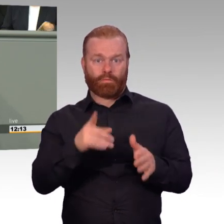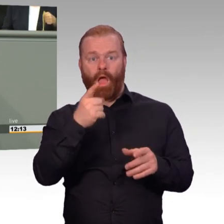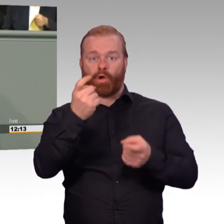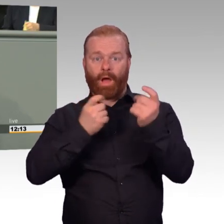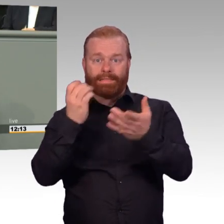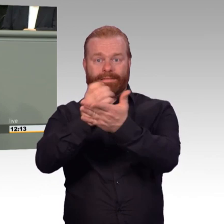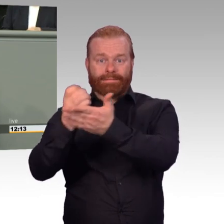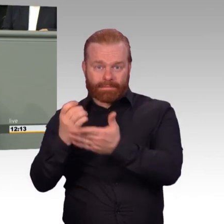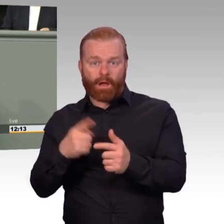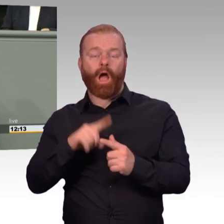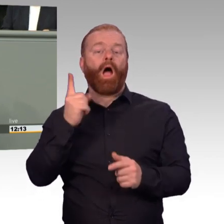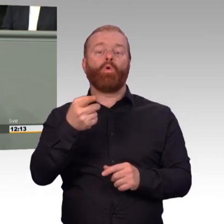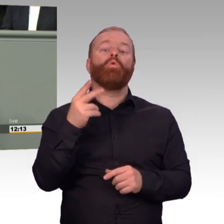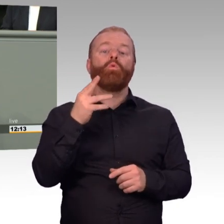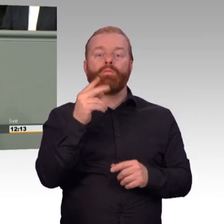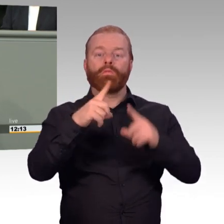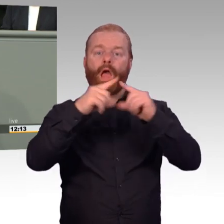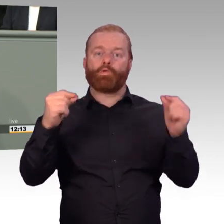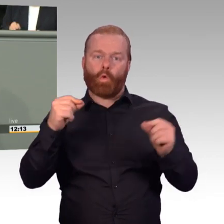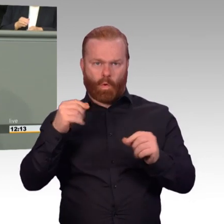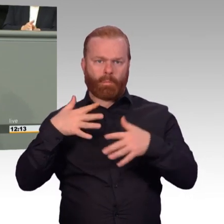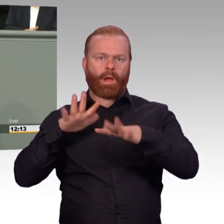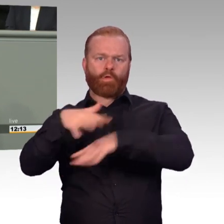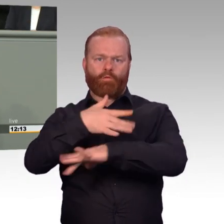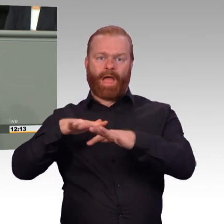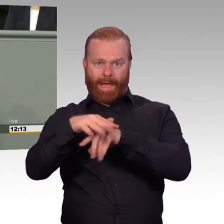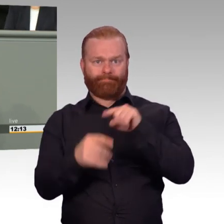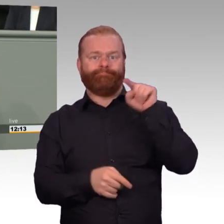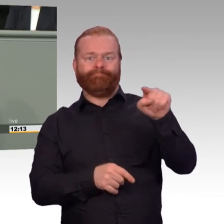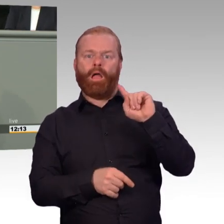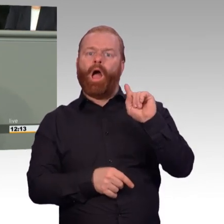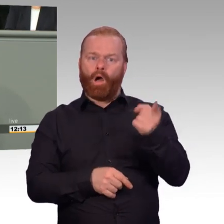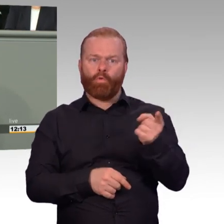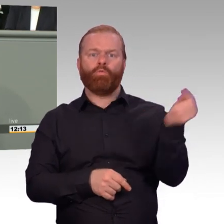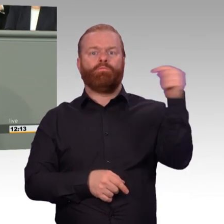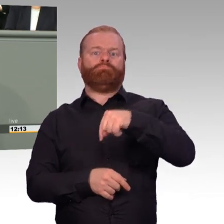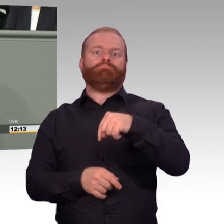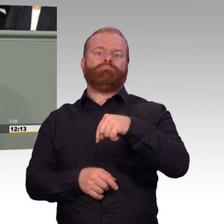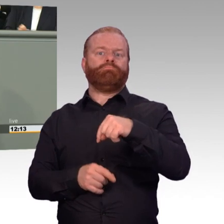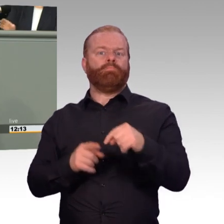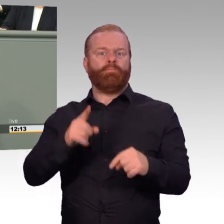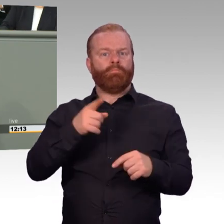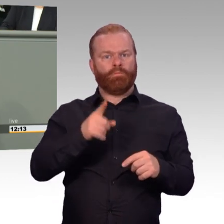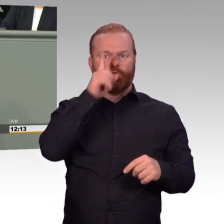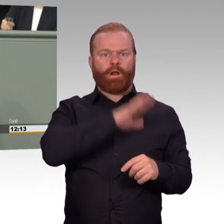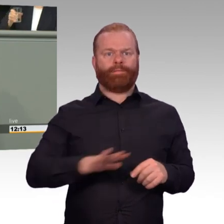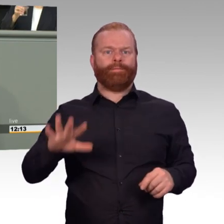Da ist die Idee, Arbeitgebern die Zustimmung zu Wehrübungen ihrer Beschäftigten leichter zu machen, indem man ihnen ab der dritten Woche